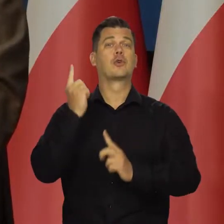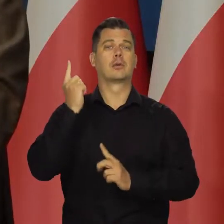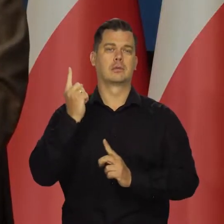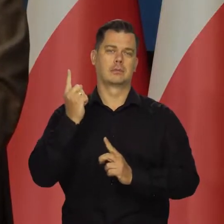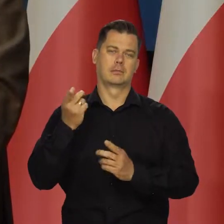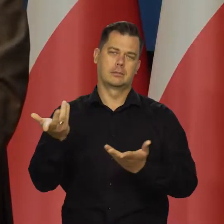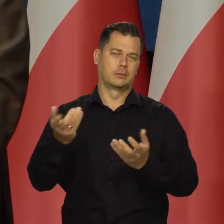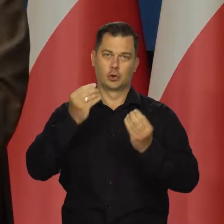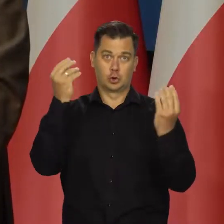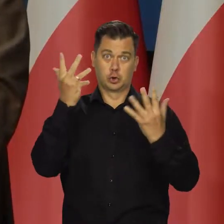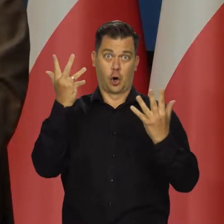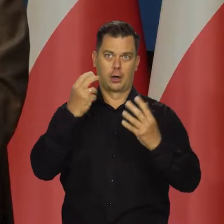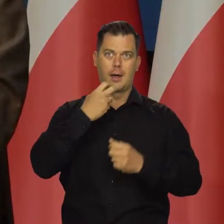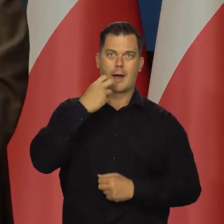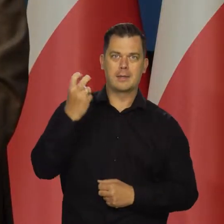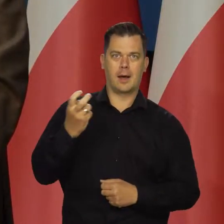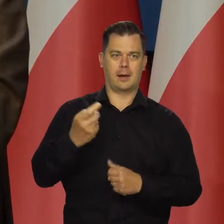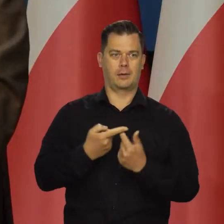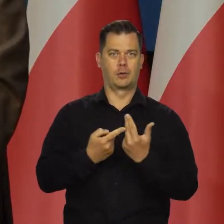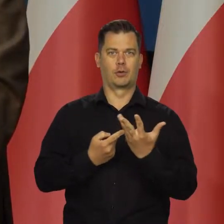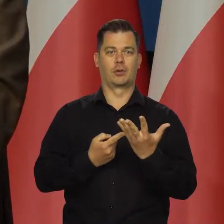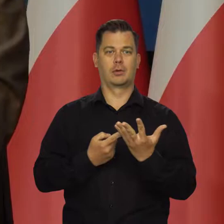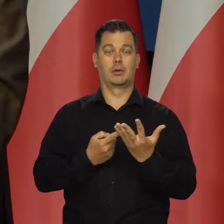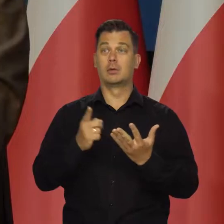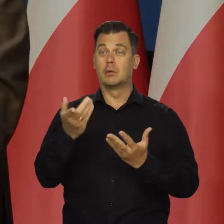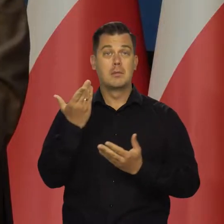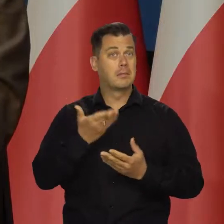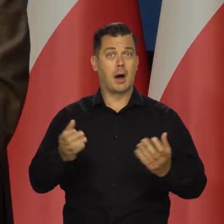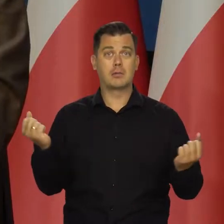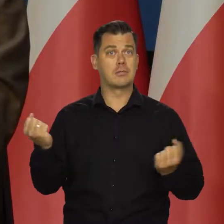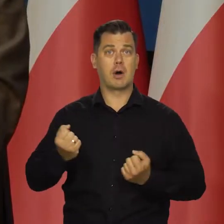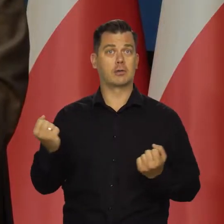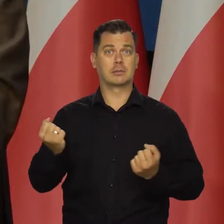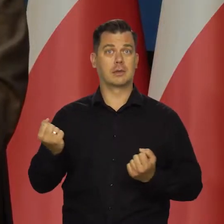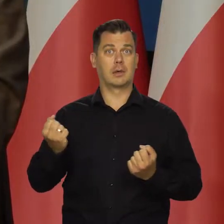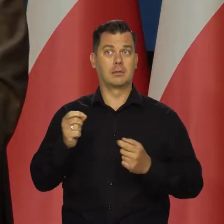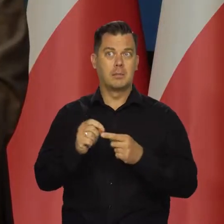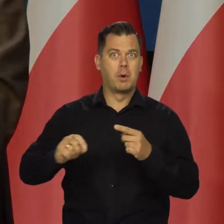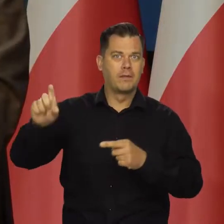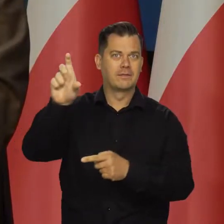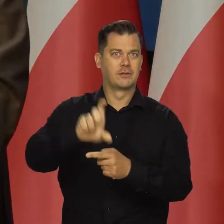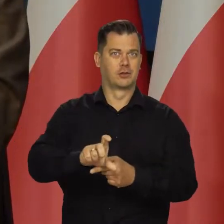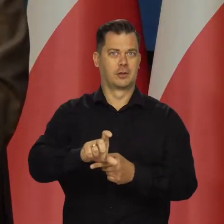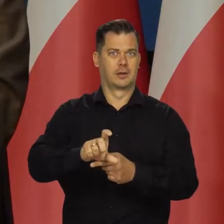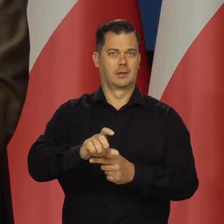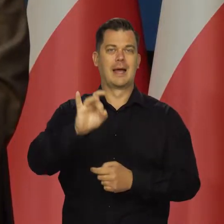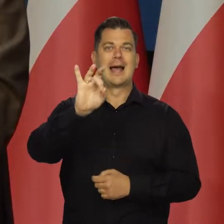pochodzi z szoków energetycznych. Z niezwykle wysokich podwyżek cen gazu.